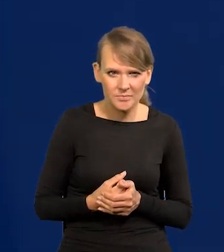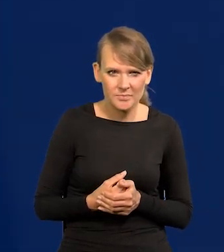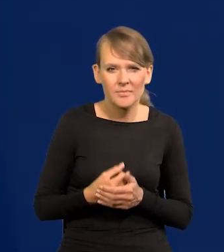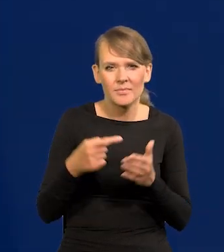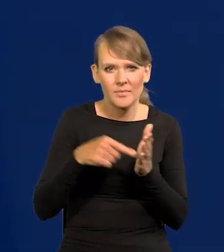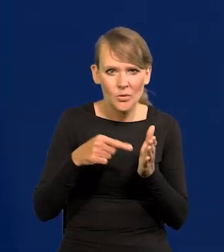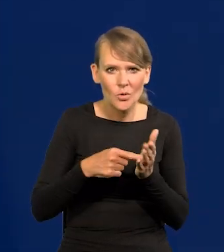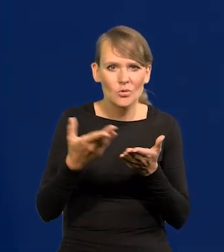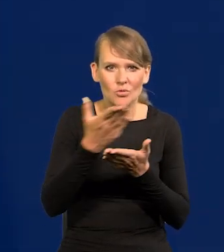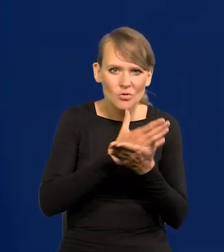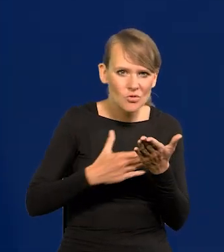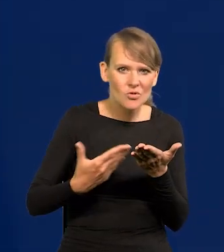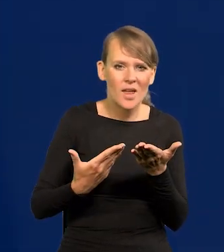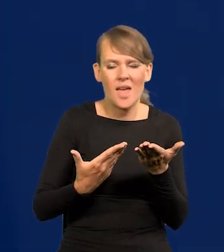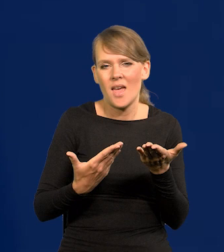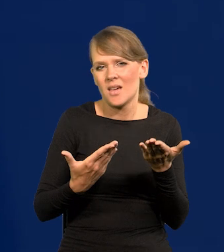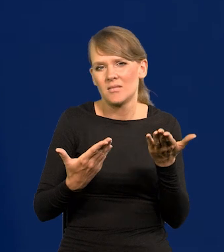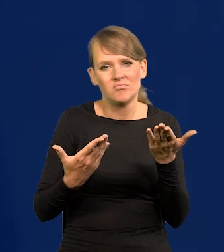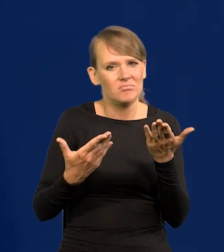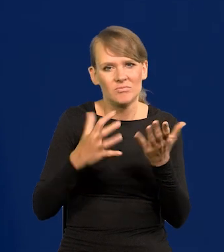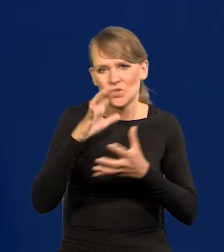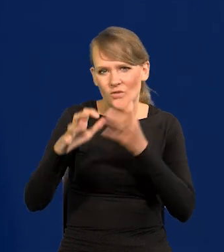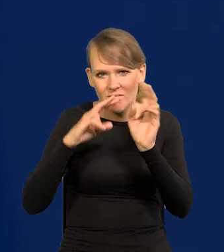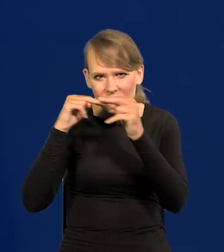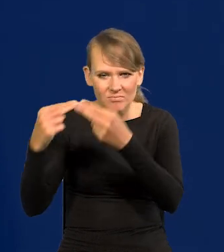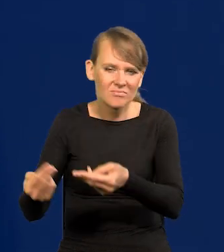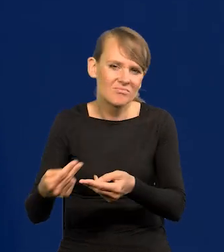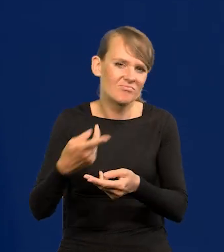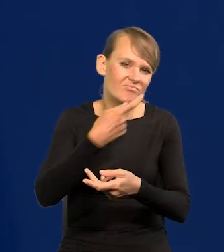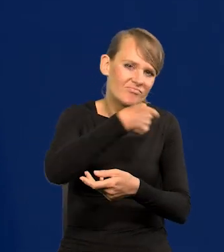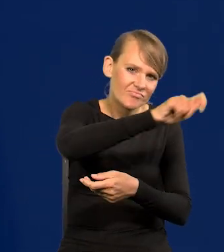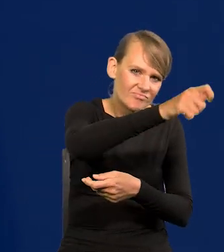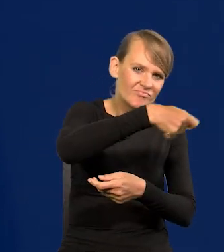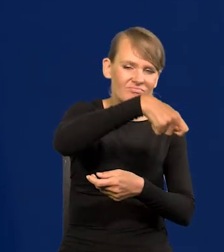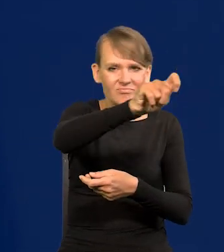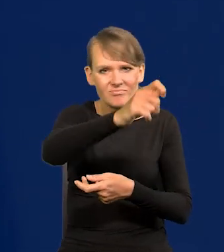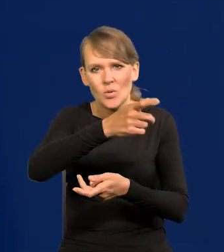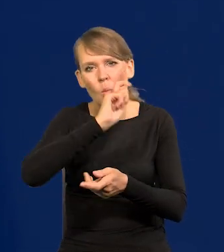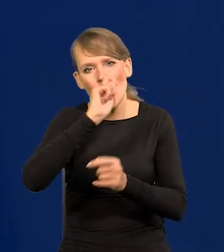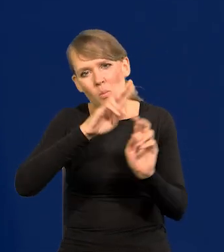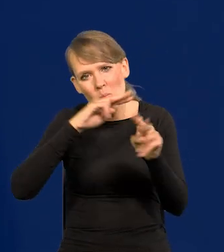Część odpływa do świata, z powrotem na Ukrainę, to się trochę to ograniczyło.